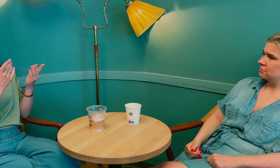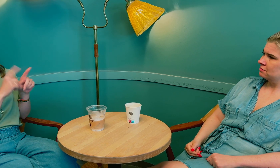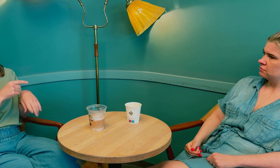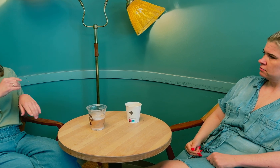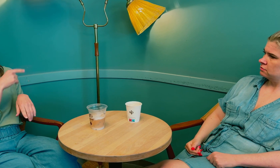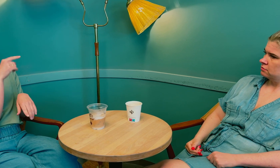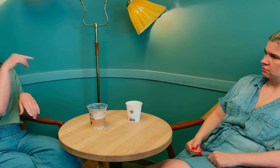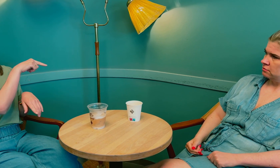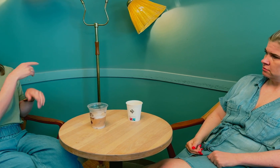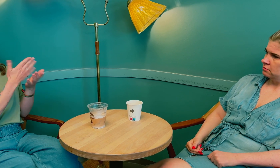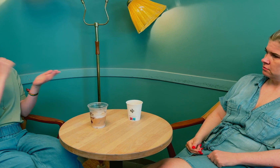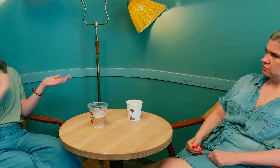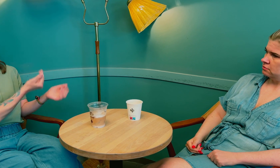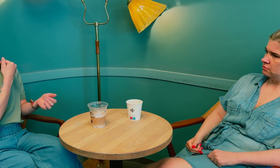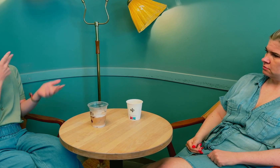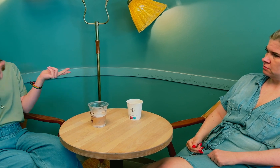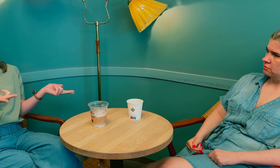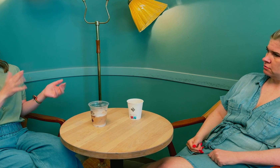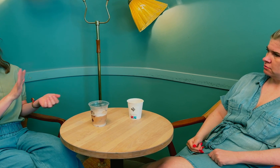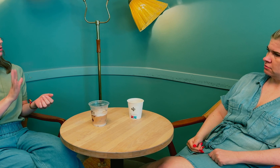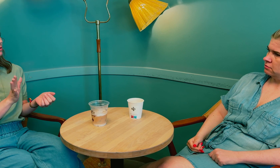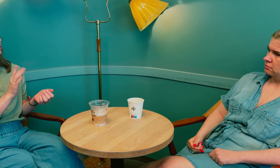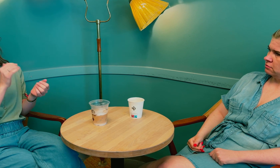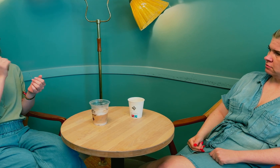De må heller ikke anta at tolken sier ifra.